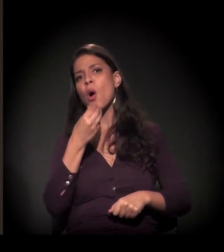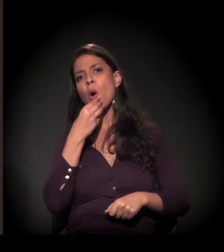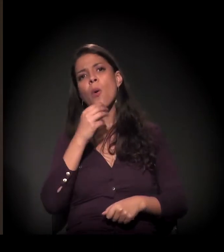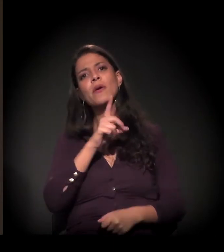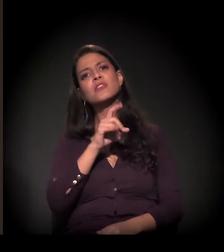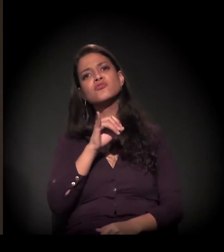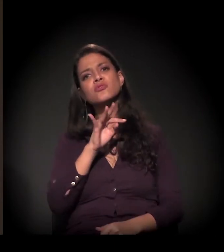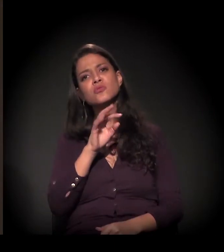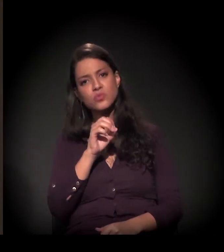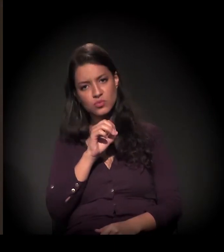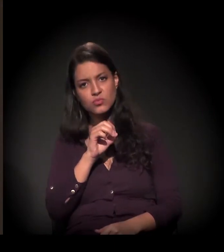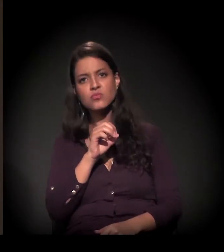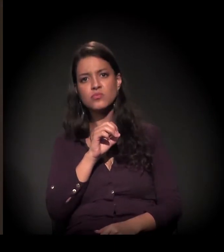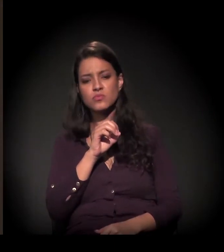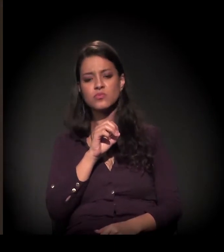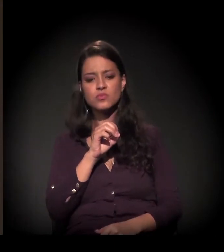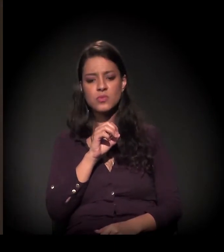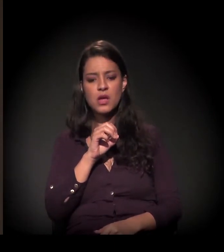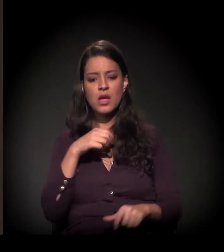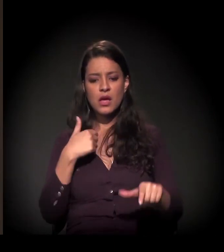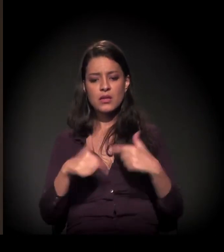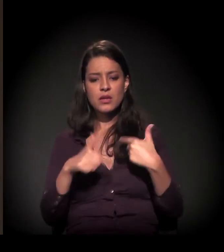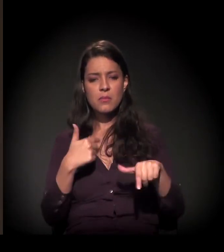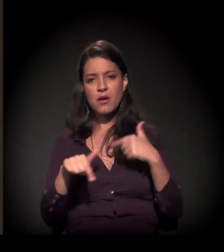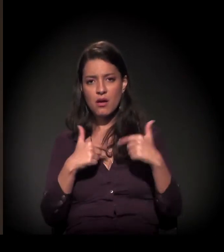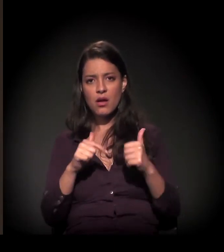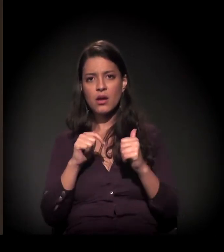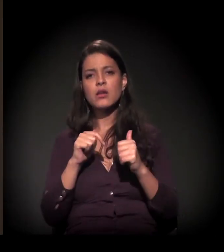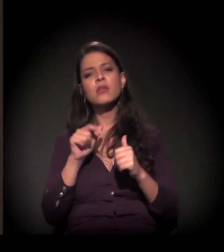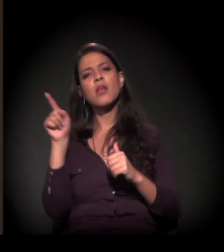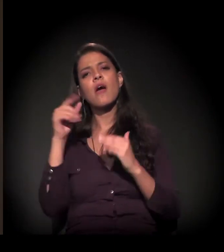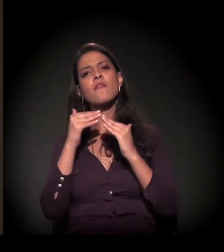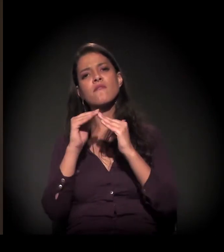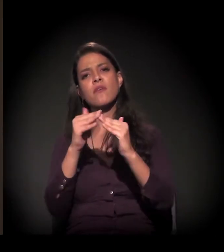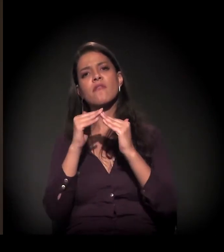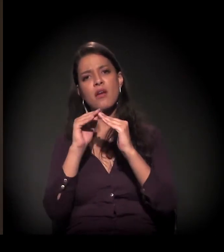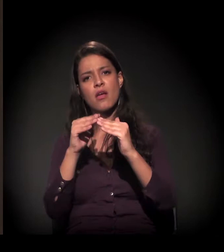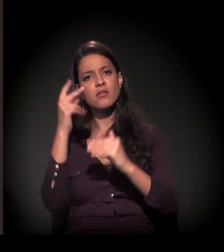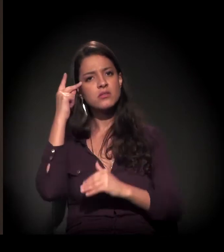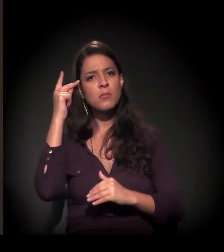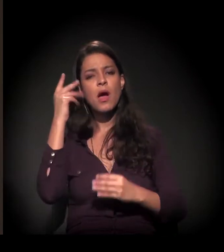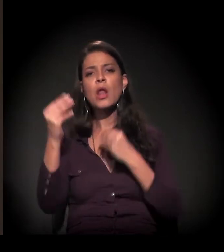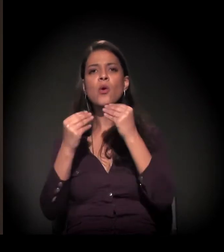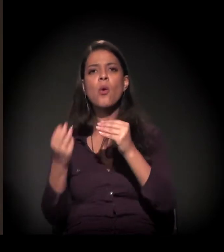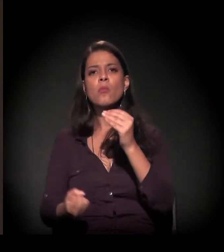que trabalha diretamente com as favelas de São Paulo, com a formação das favelas de São Paulo